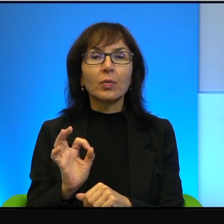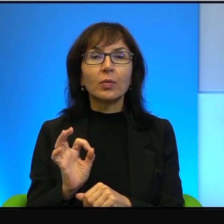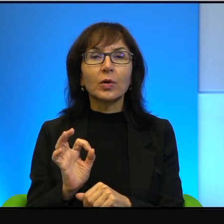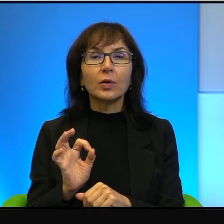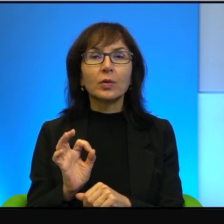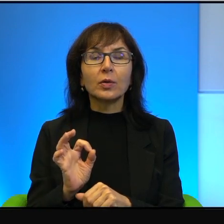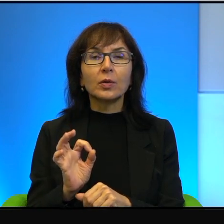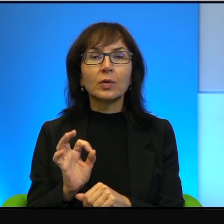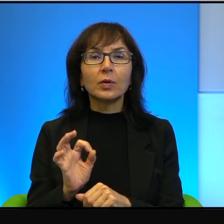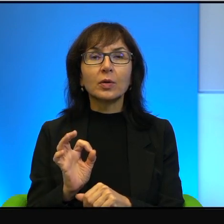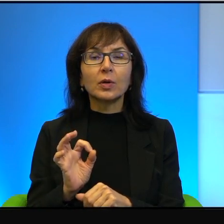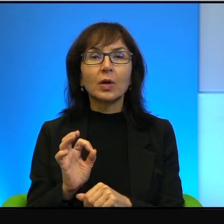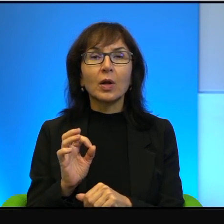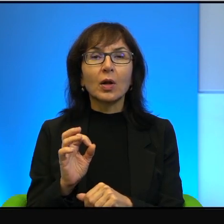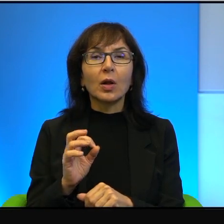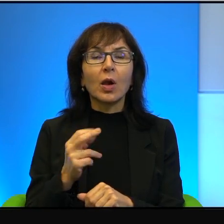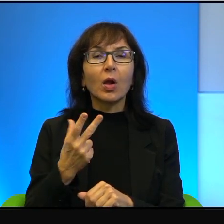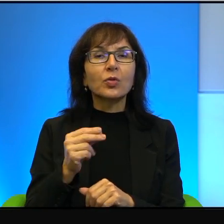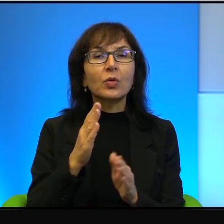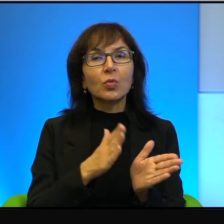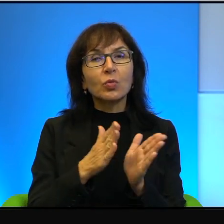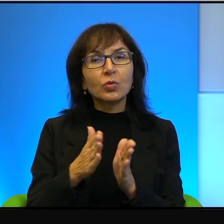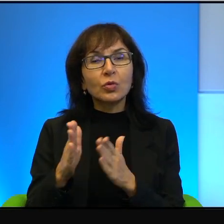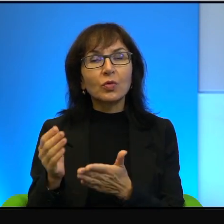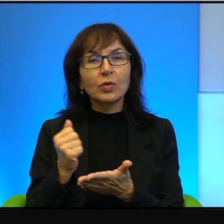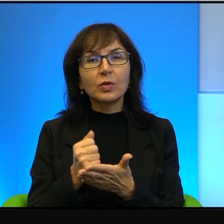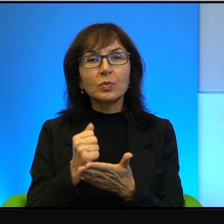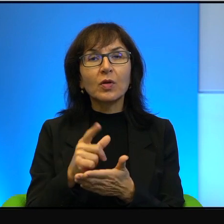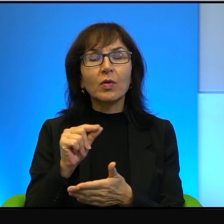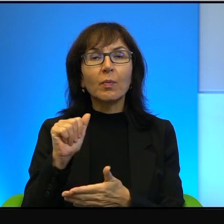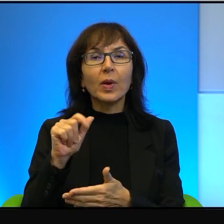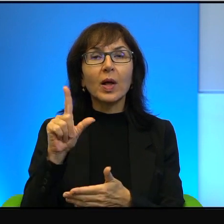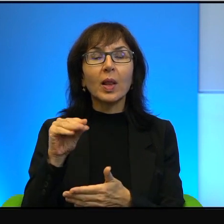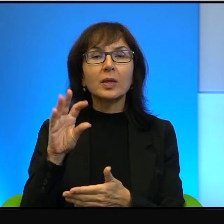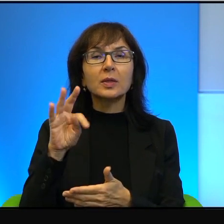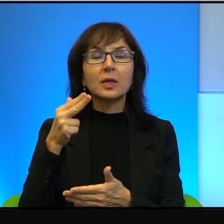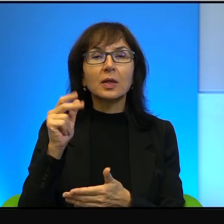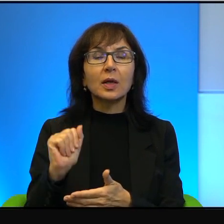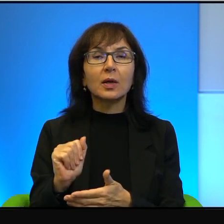to nieuporządkowanie spraw z Palestyńczykami to nie jest rzecz,